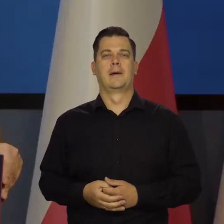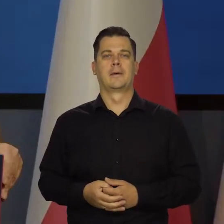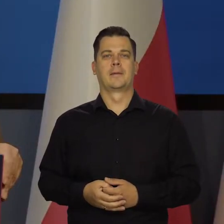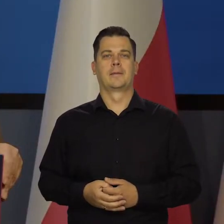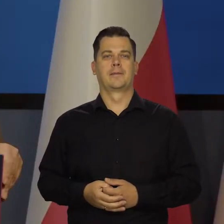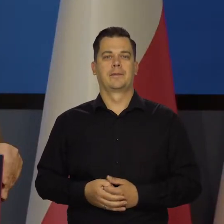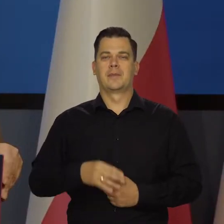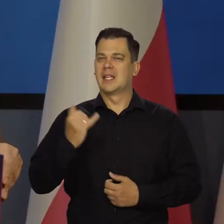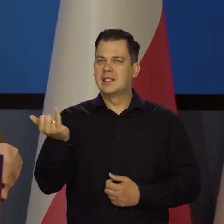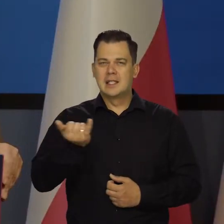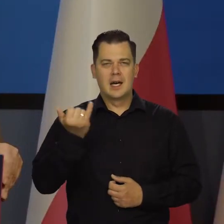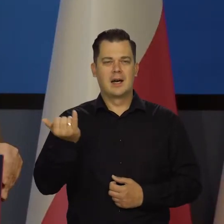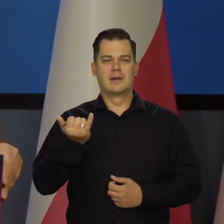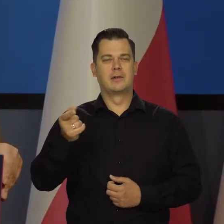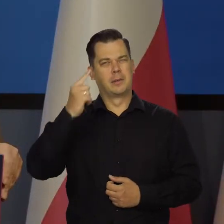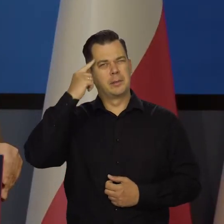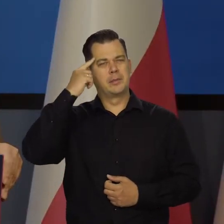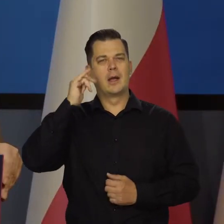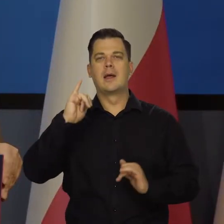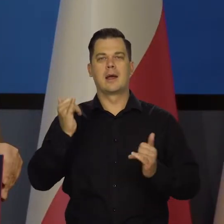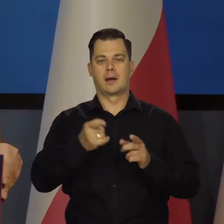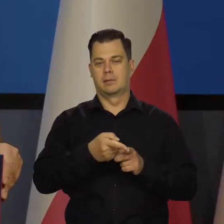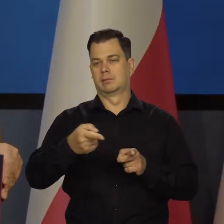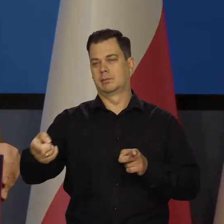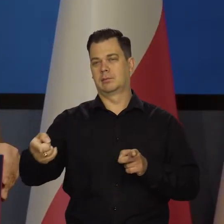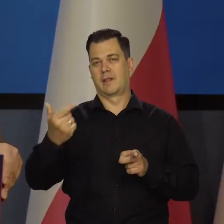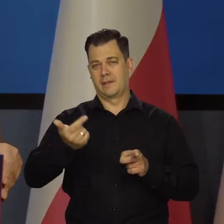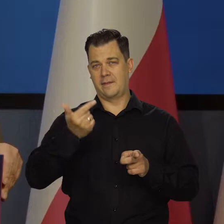Zawsze myślą, jak w średnim okresie zmniejszyć inflację.